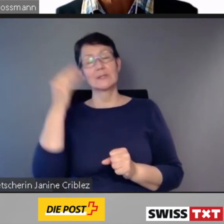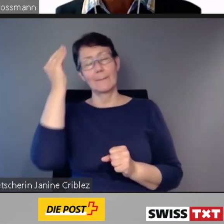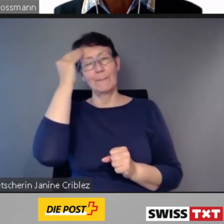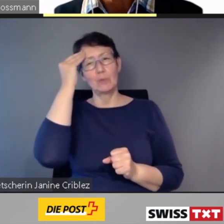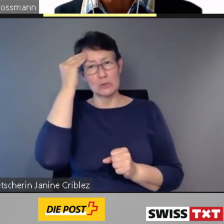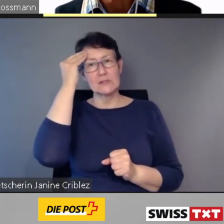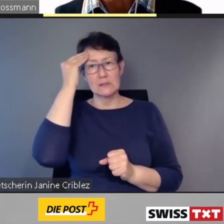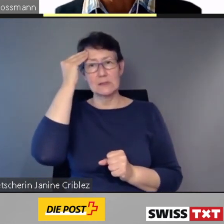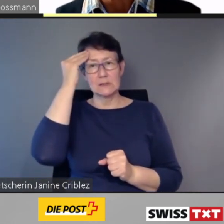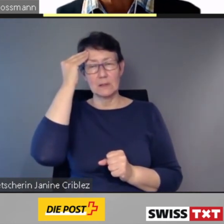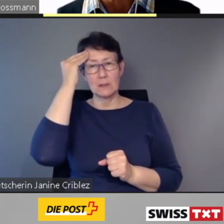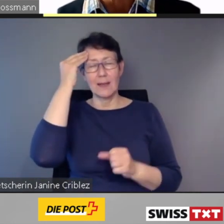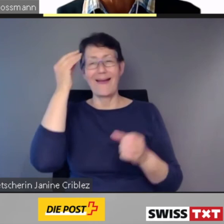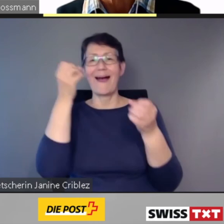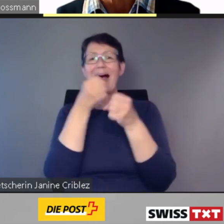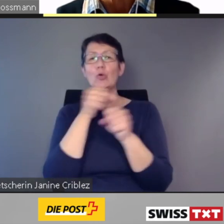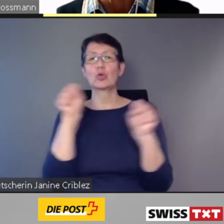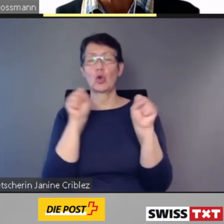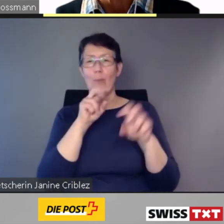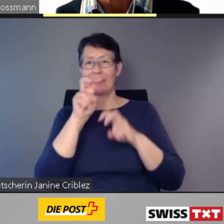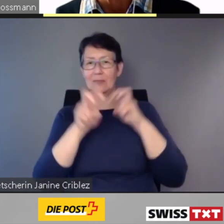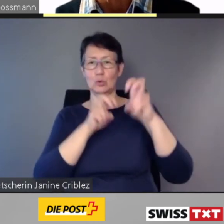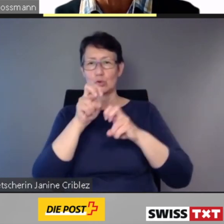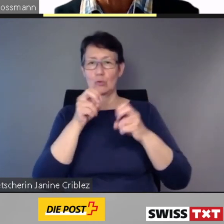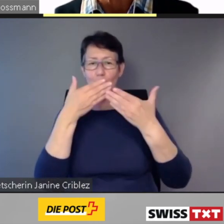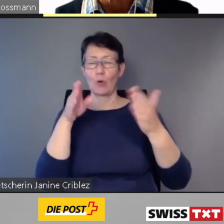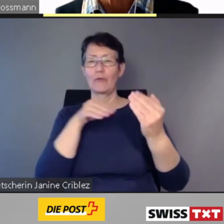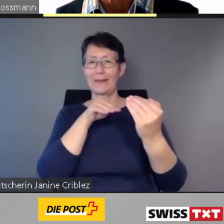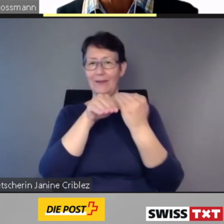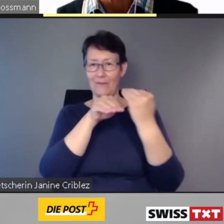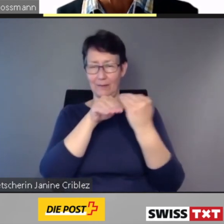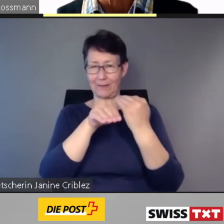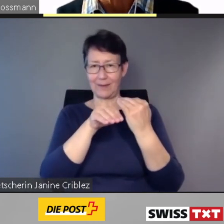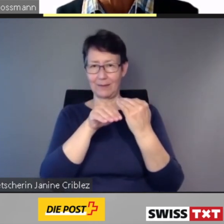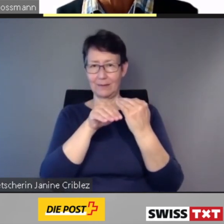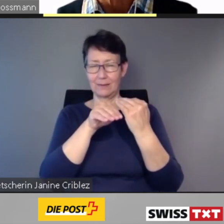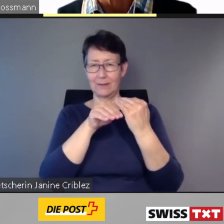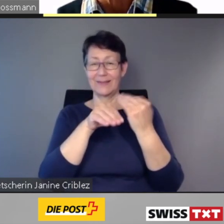ist Gesetzesvorgabe.